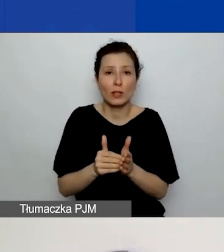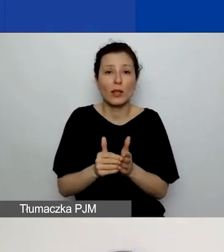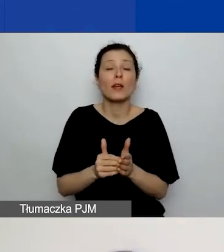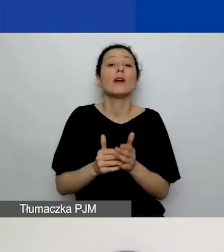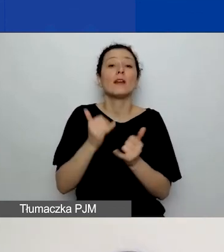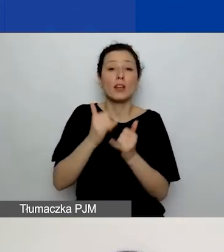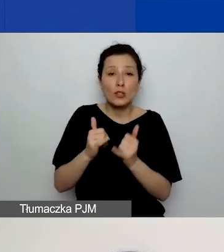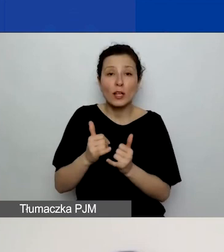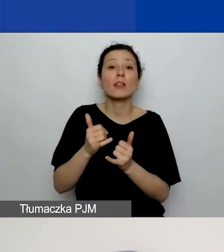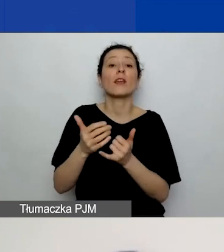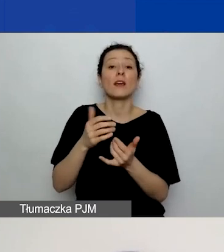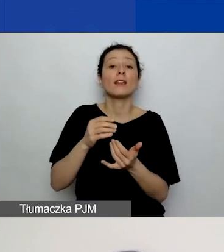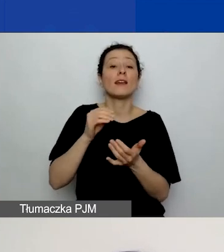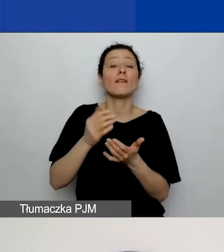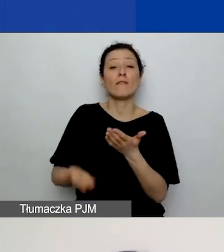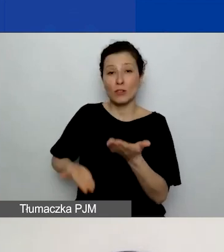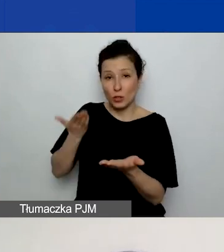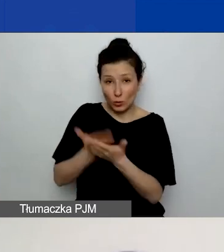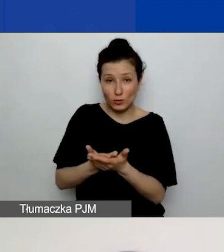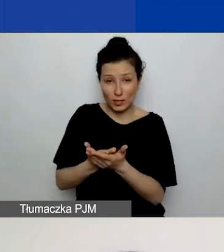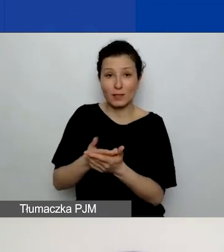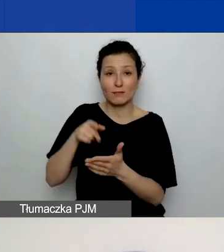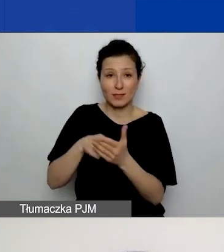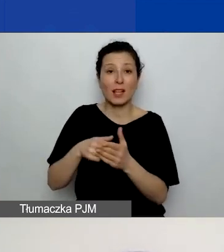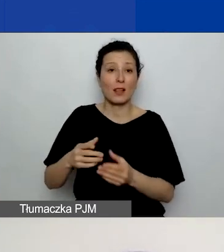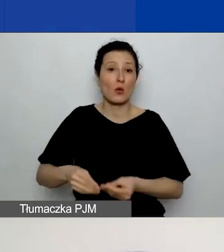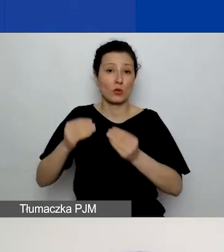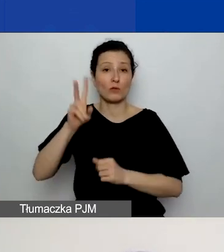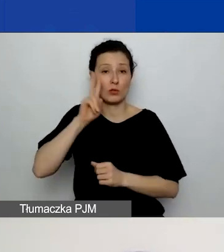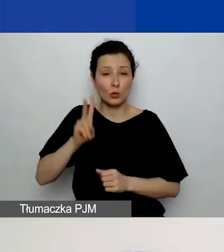Przez "skrótowe" nam na myśli naprawdę skrótowe, czyli jak wpisano w przykładzie.